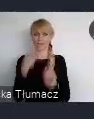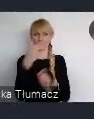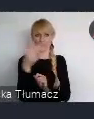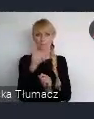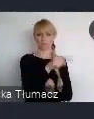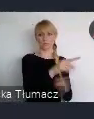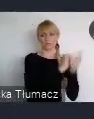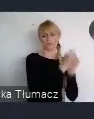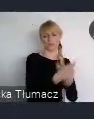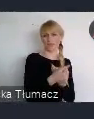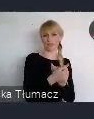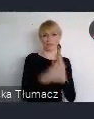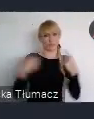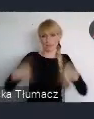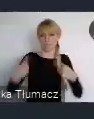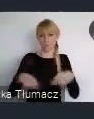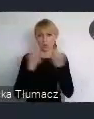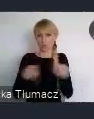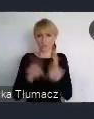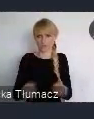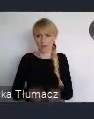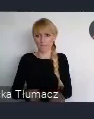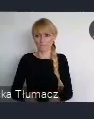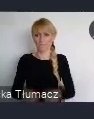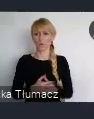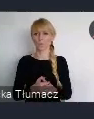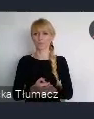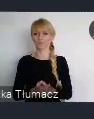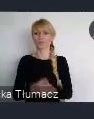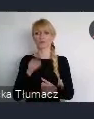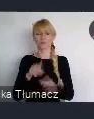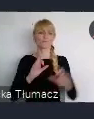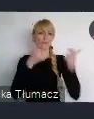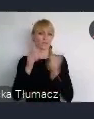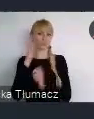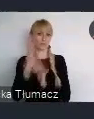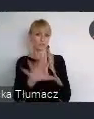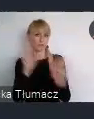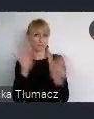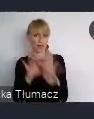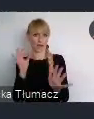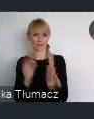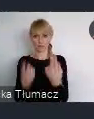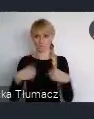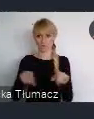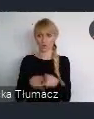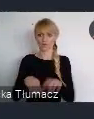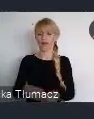po prostu na to, że to wydarzenie faktycznie zaistnieje, zostanie wybrane do realizacji. A jestem przekonany, że dużo miast polskich